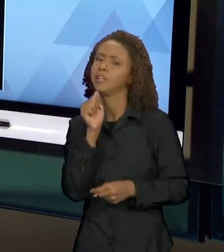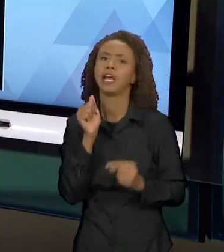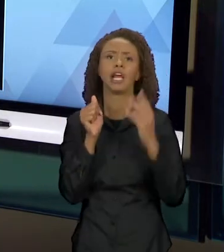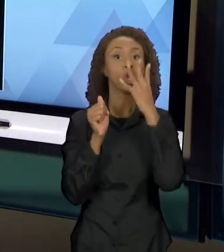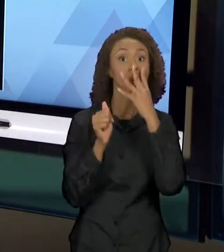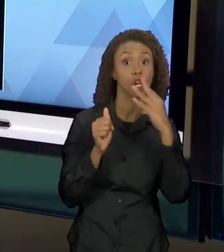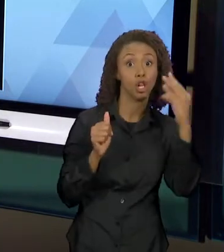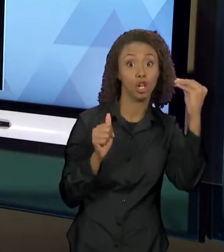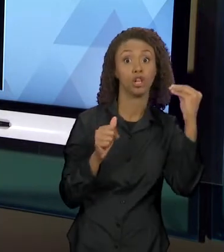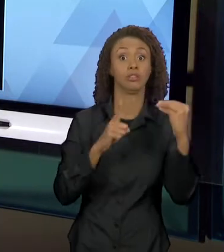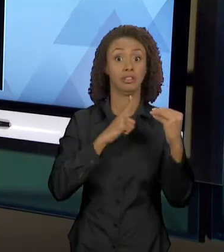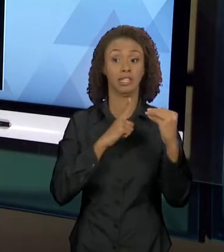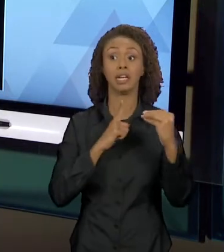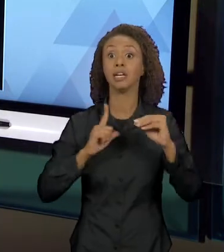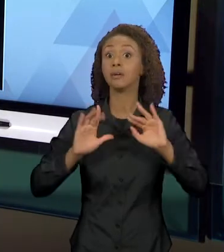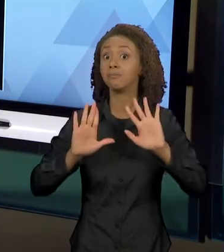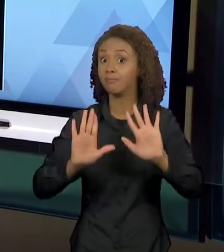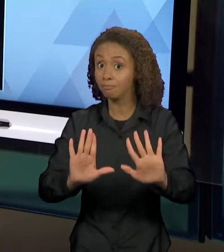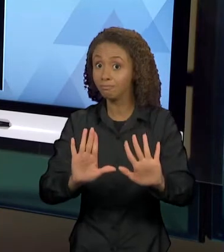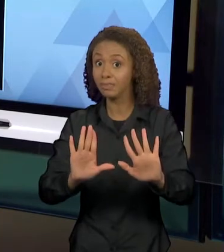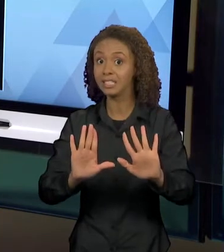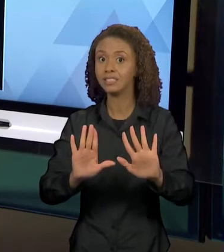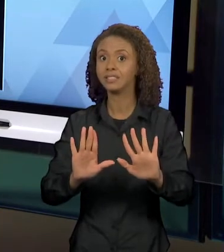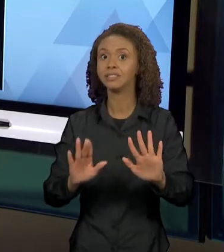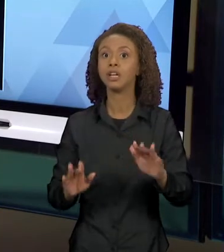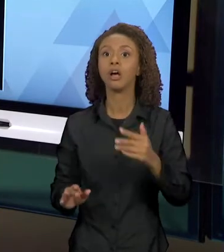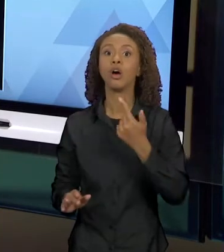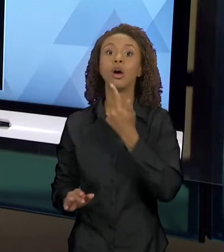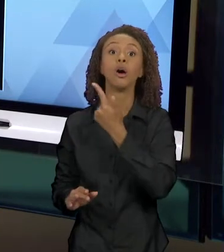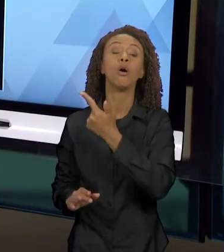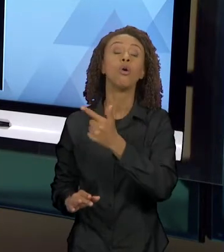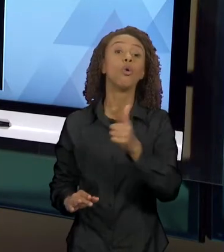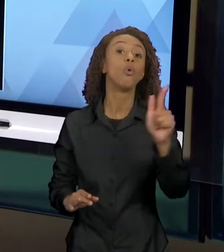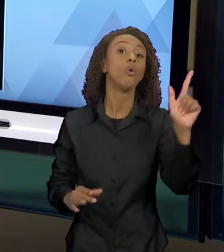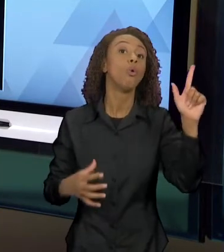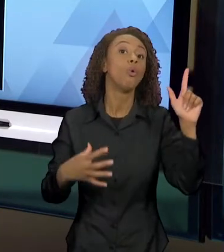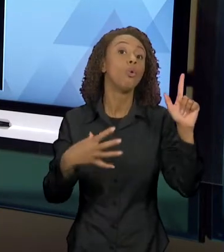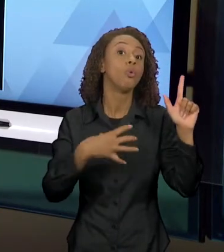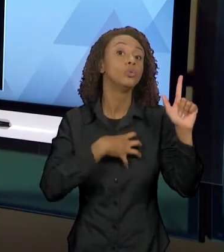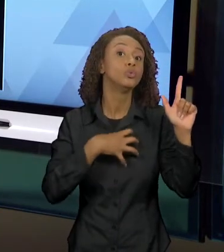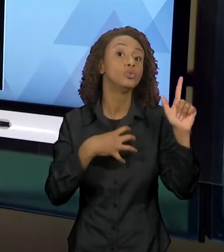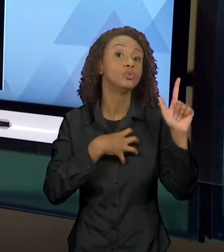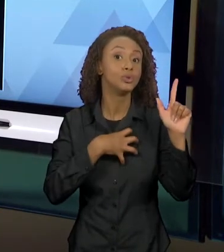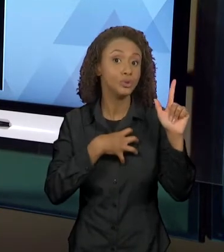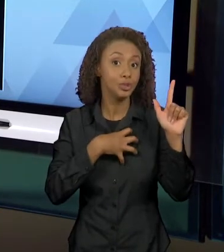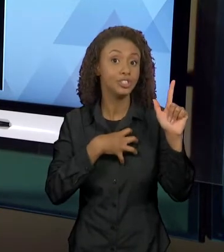DE UMA OUTRA PERSPECTIVA DAQUELA QUE CONHECEMOS